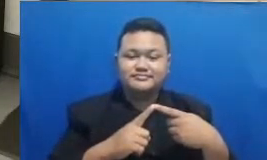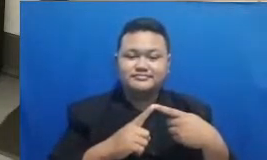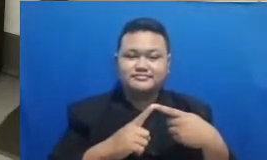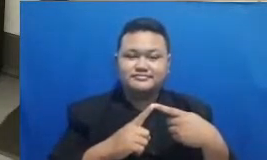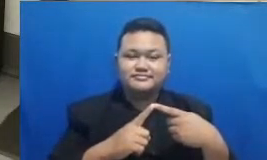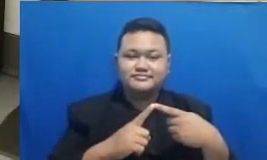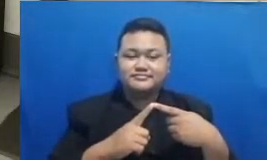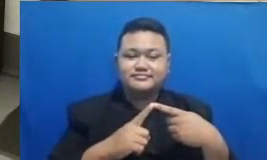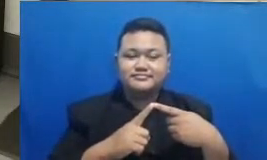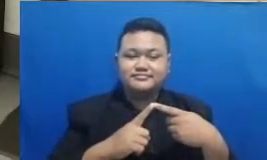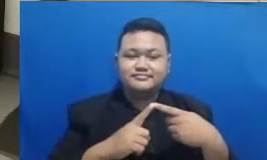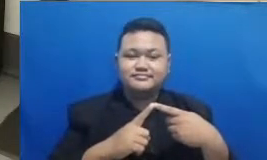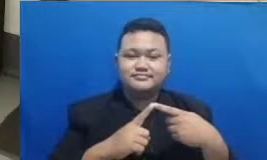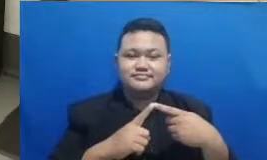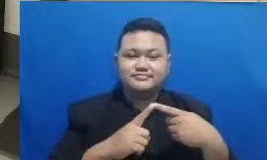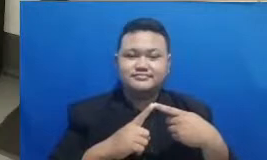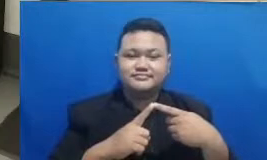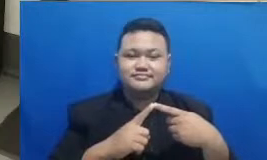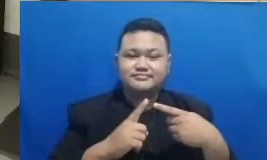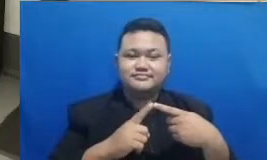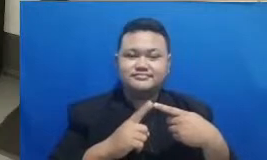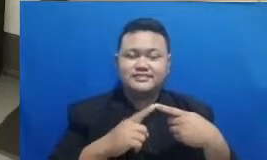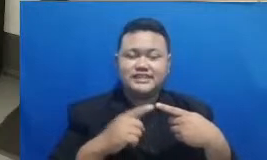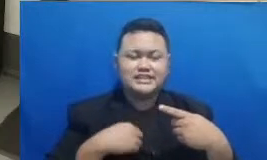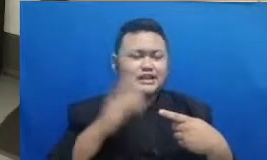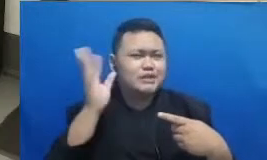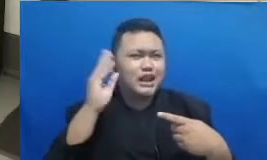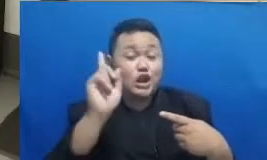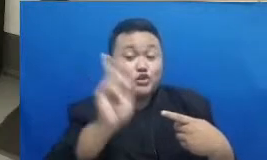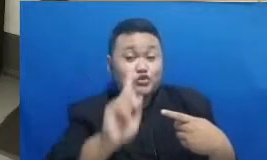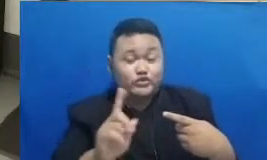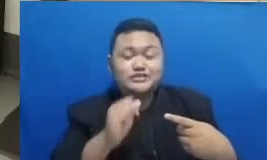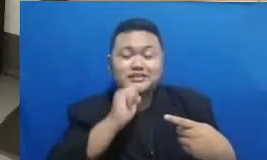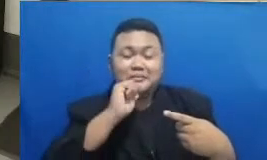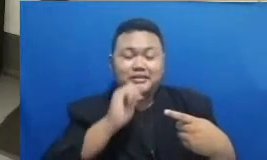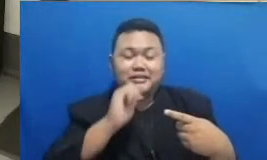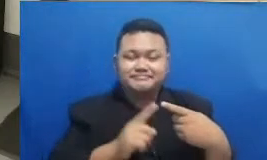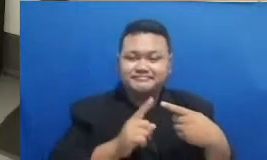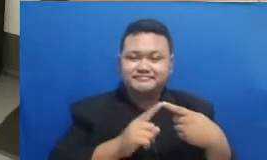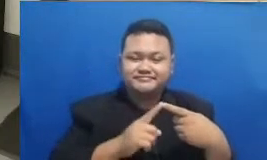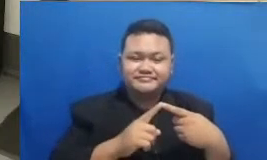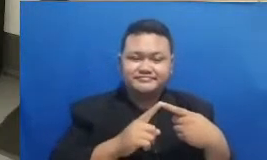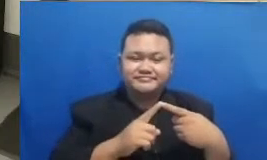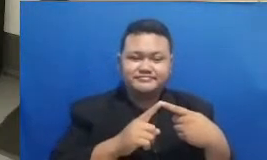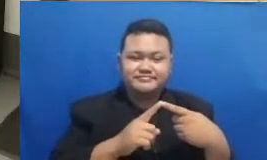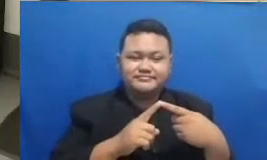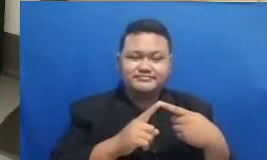Hai Oke ini saya sambil mendengarkan ini Bapak Ibu ya pemenangnya oke Hai Febriana Ibu Febriana